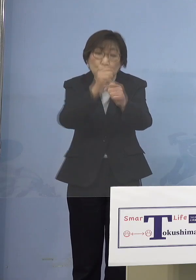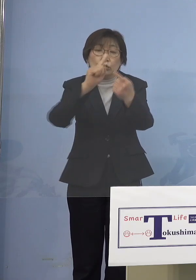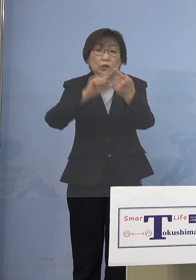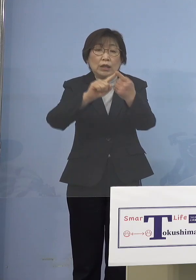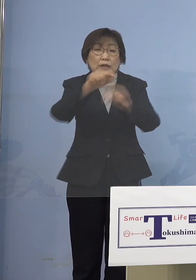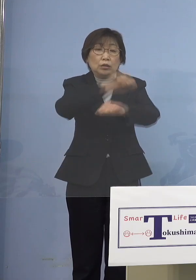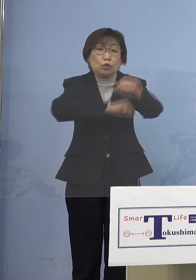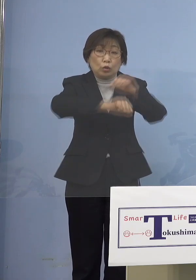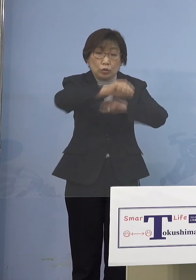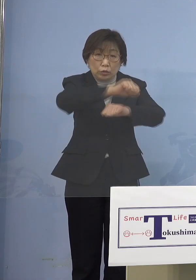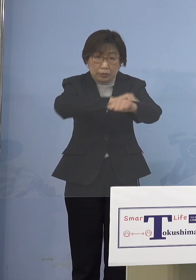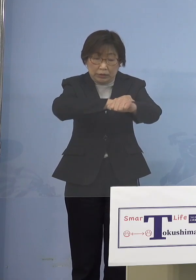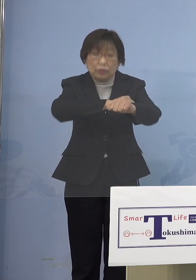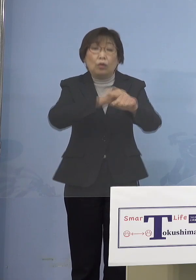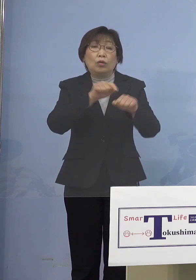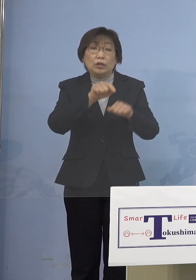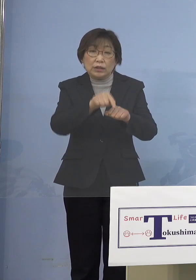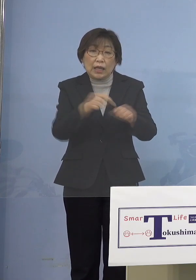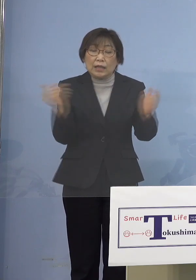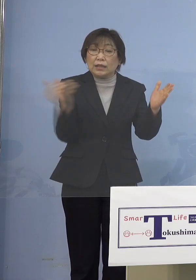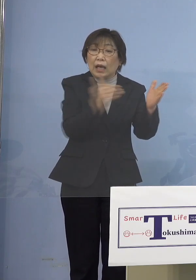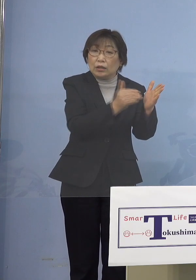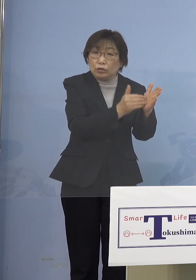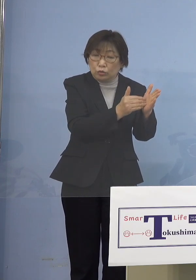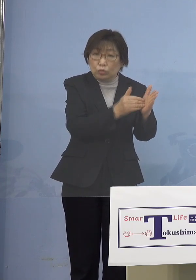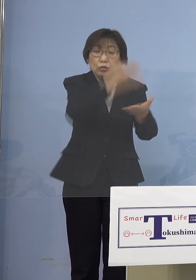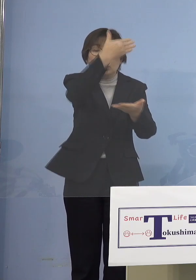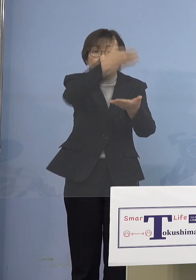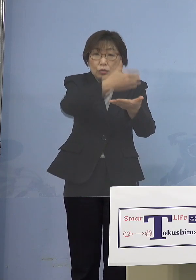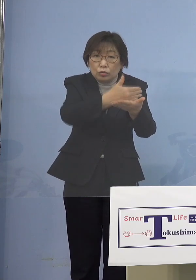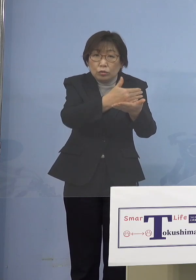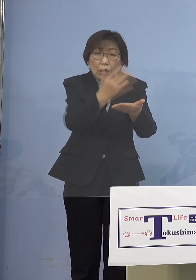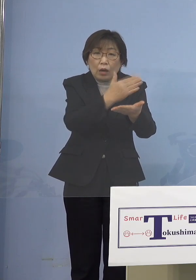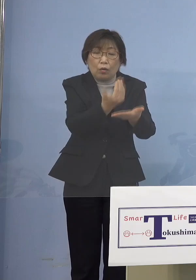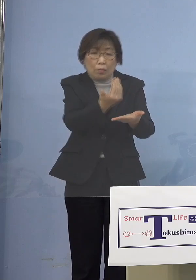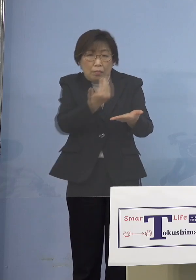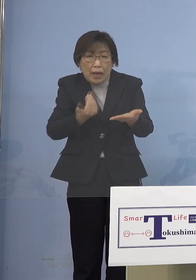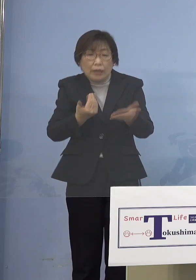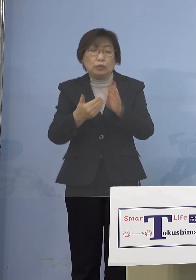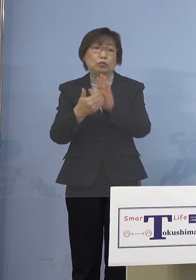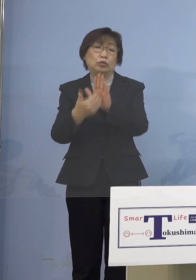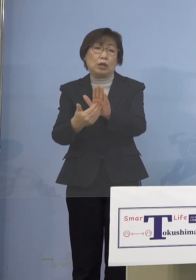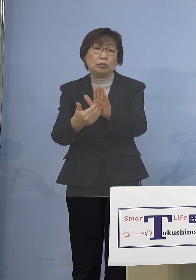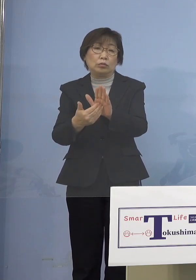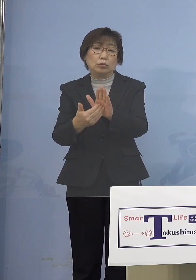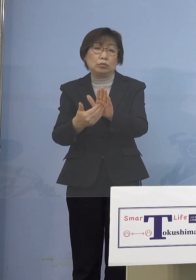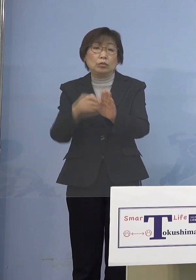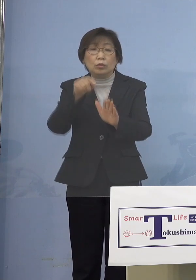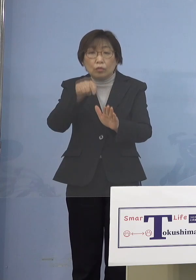最終的に休園になることを 防ぎましょうと これが目的なんですね